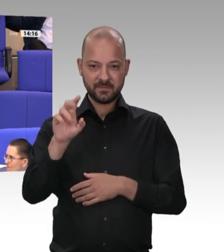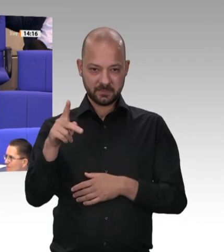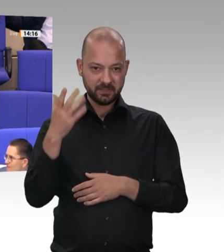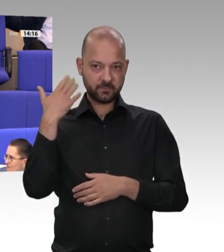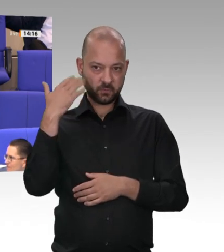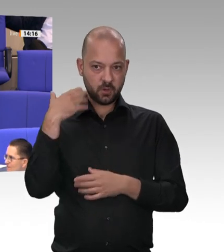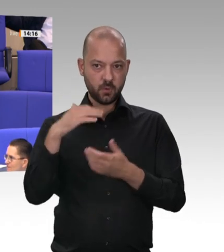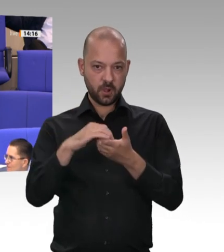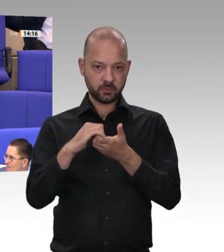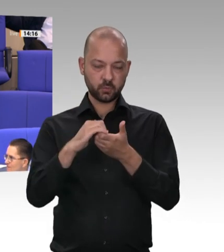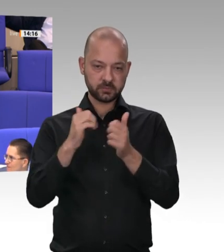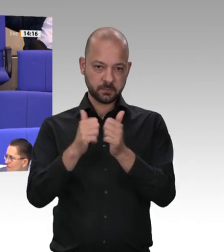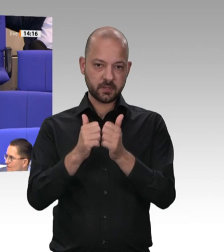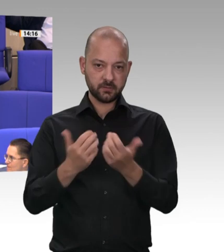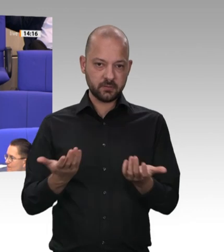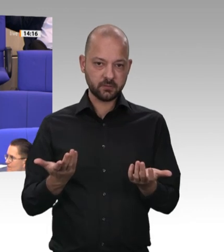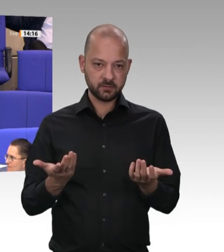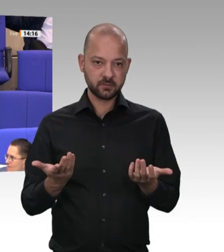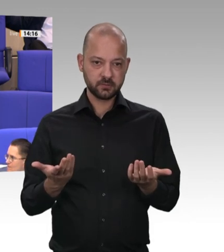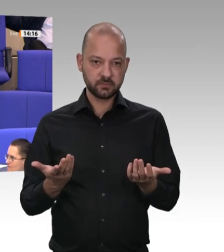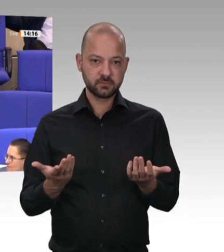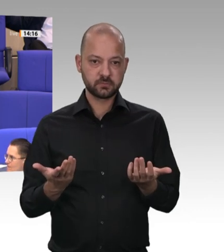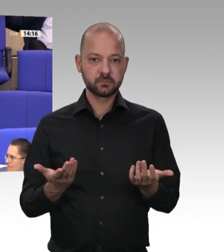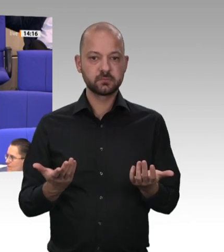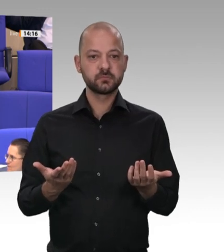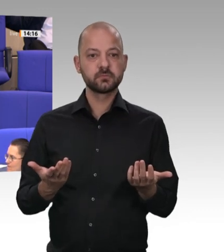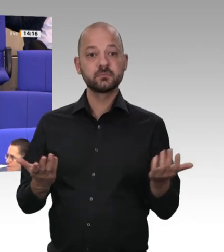sieben Jahren: Die Bundesregierung sieht zum jetzigen Zeitpunkt keinen Bedarf, den